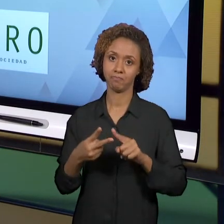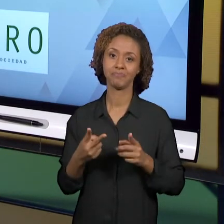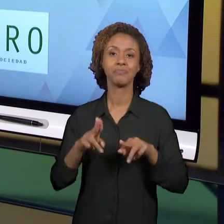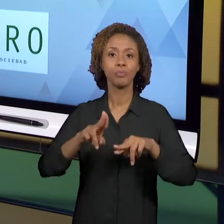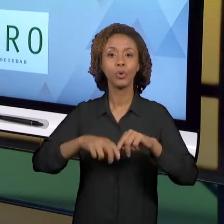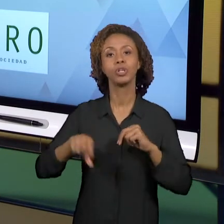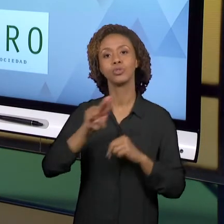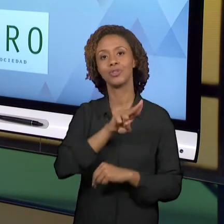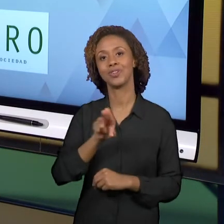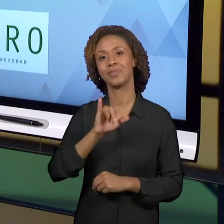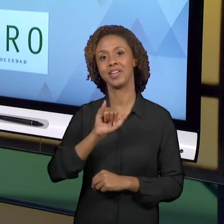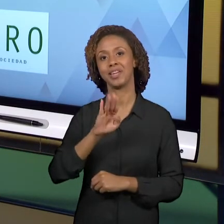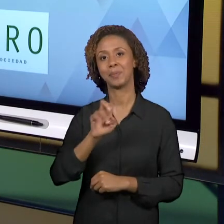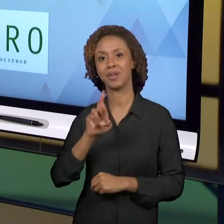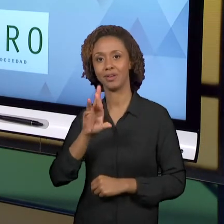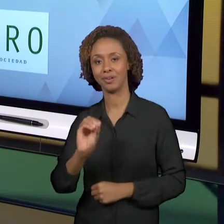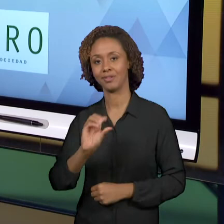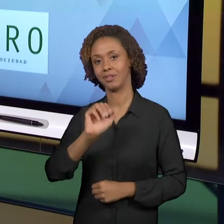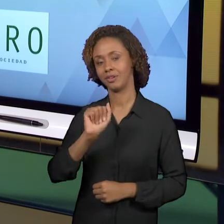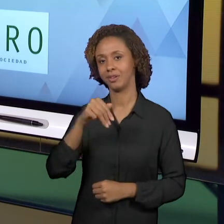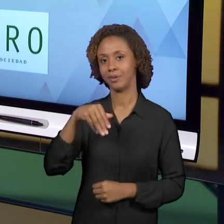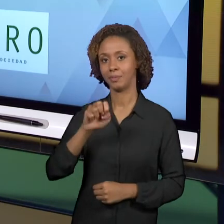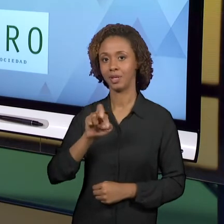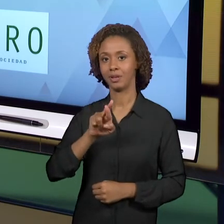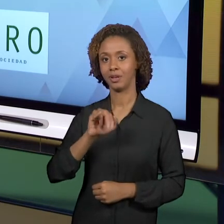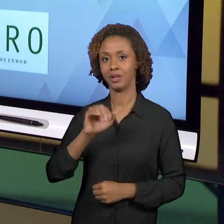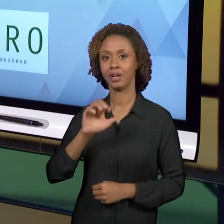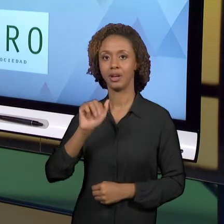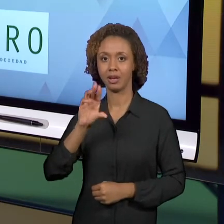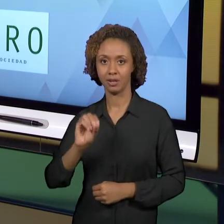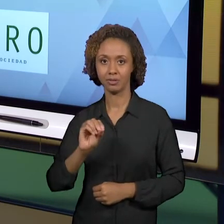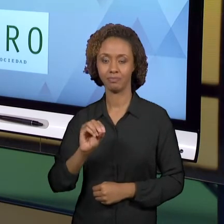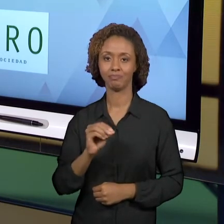POSSÍVEL VOCÊ DIALOGAR. ENTÃO, NÃO DEIXA DE